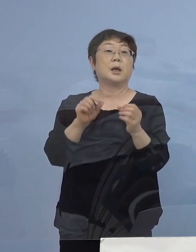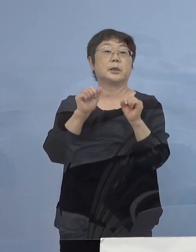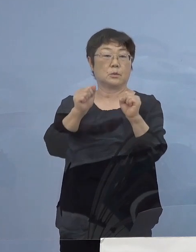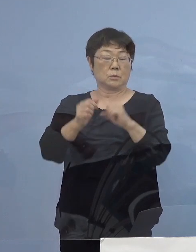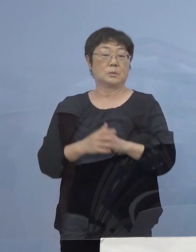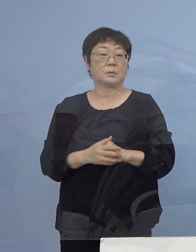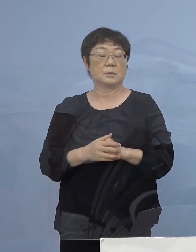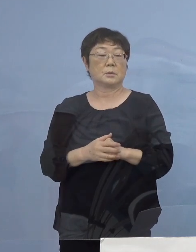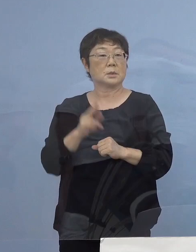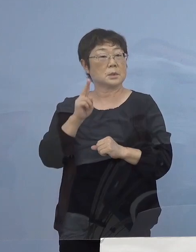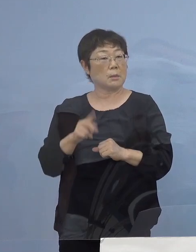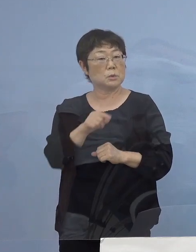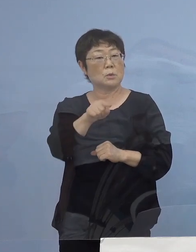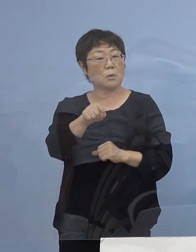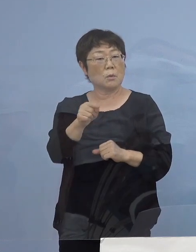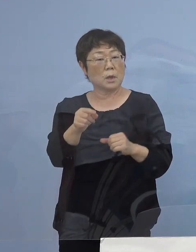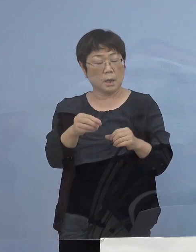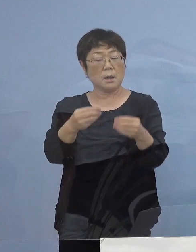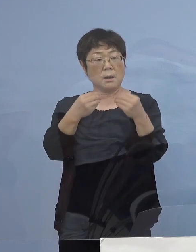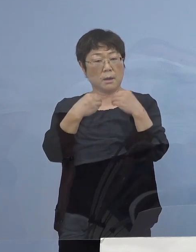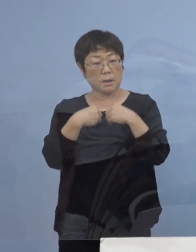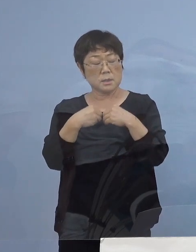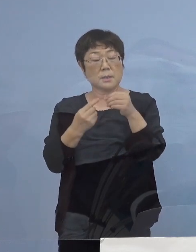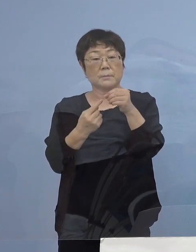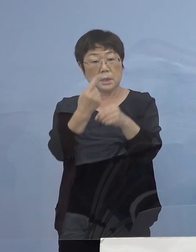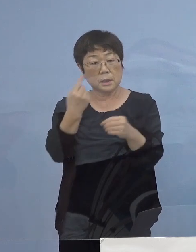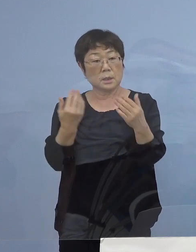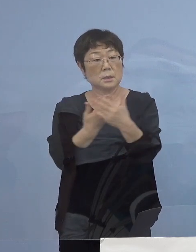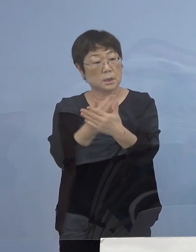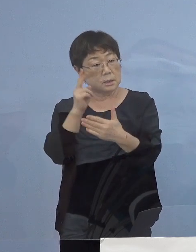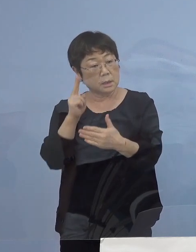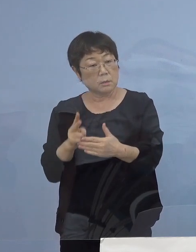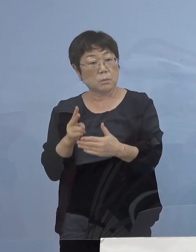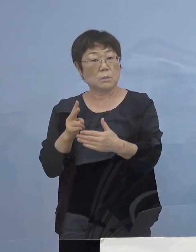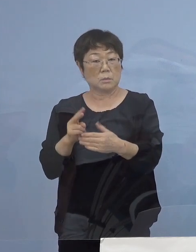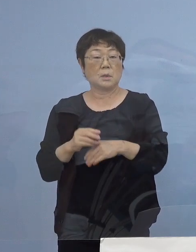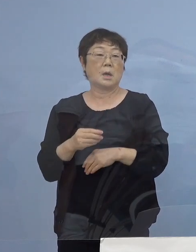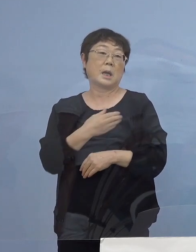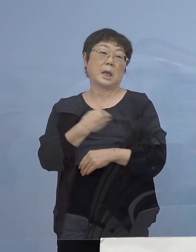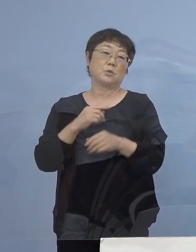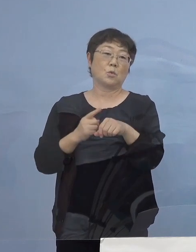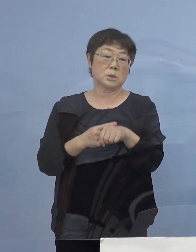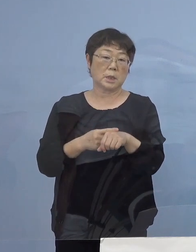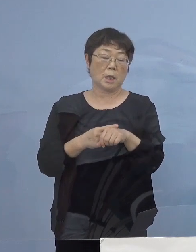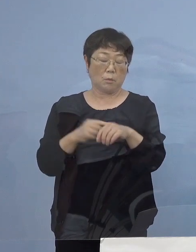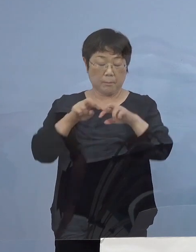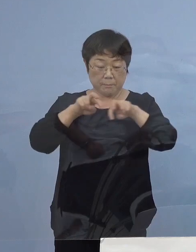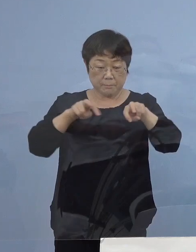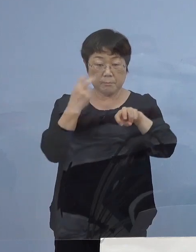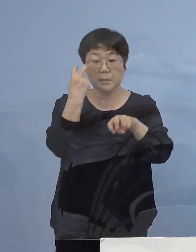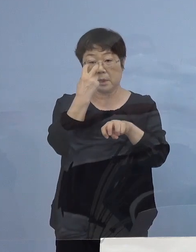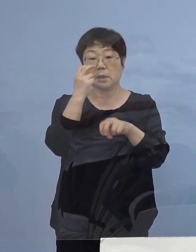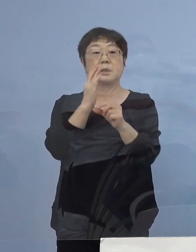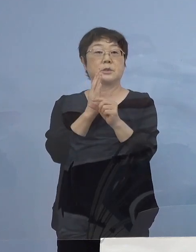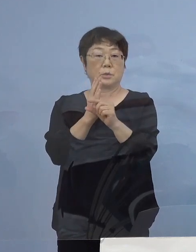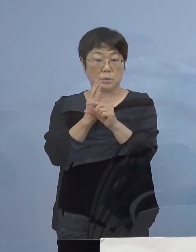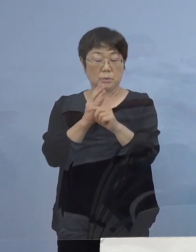おそらく ここが感染の契機になったのではないか その可能性 今、深堀りをさせていただいております